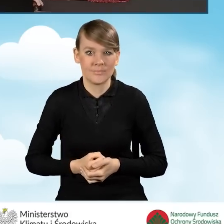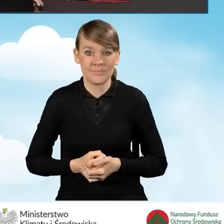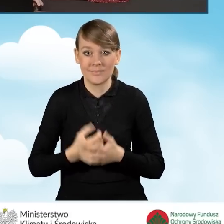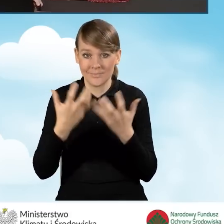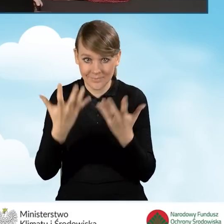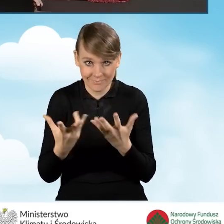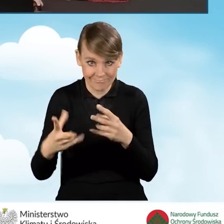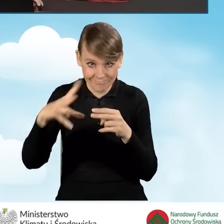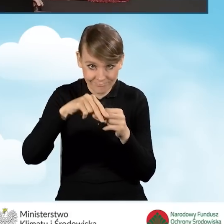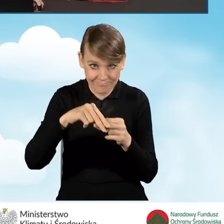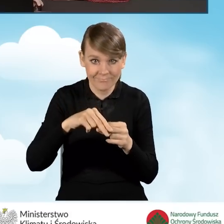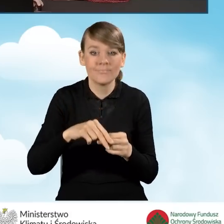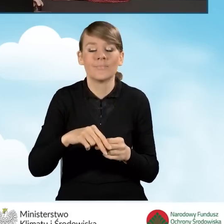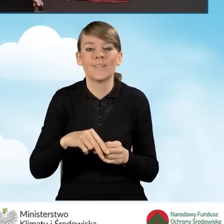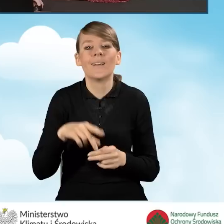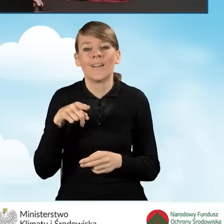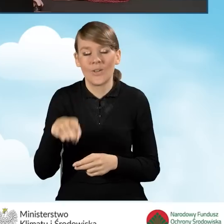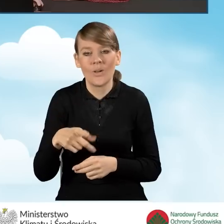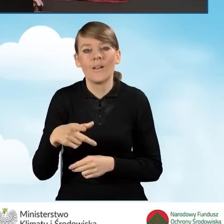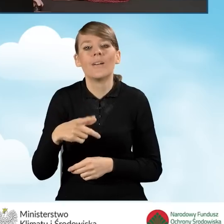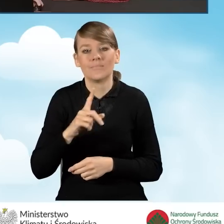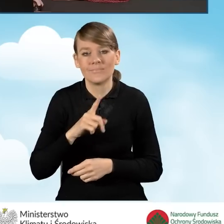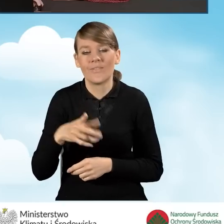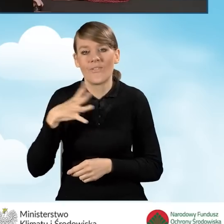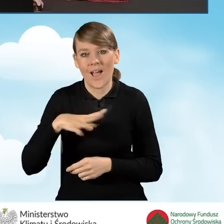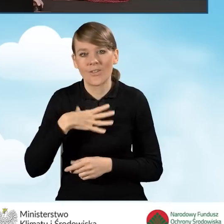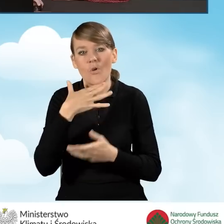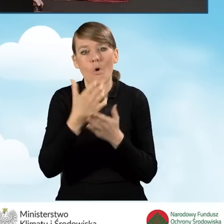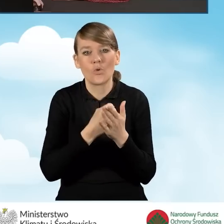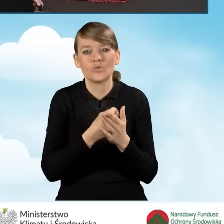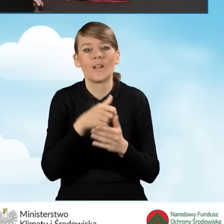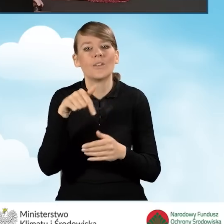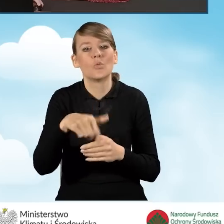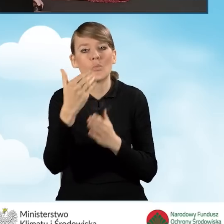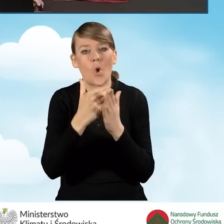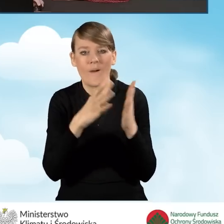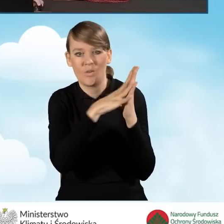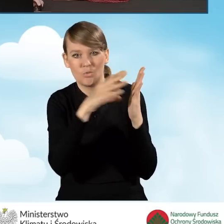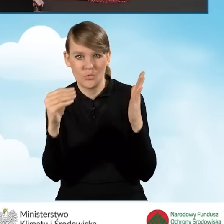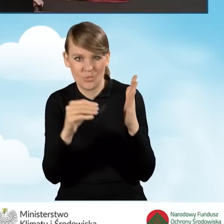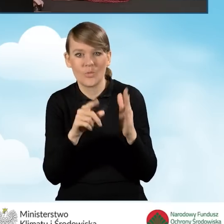aby załączyć, można skorzystać, zalecamy wręcz skorzystanie z naszych wzorów programowych, które dostępne są na portalach